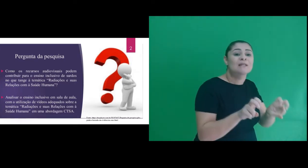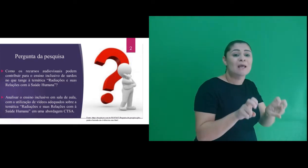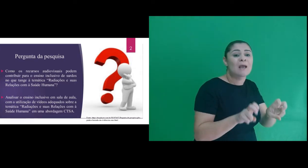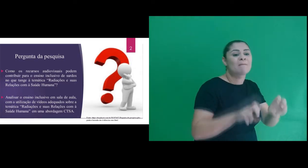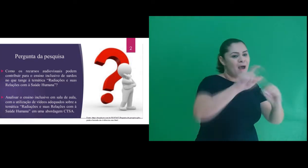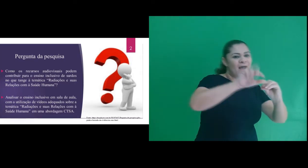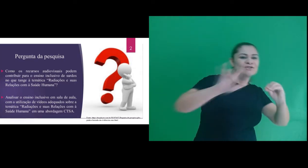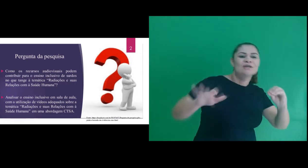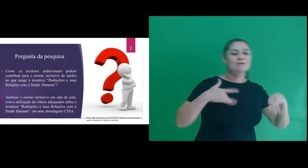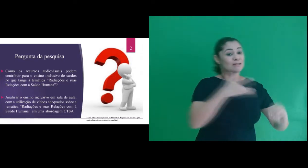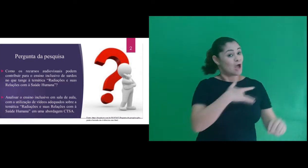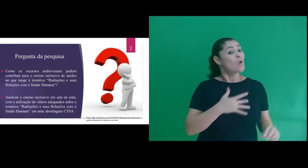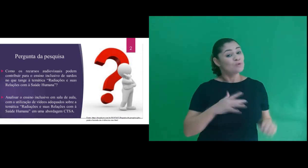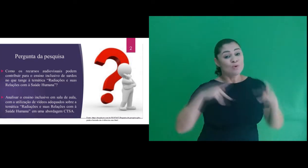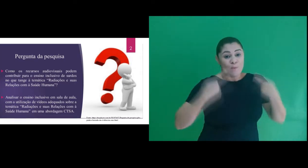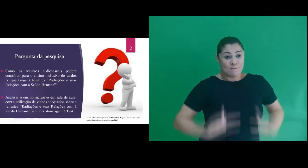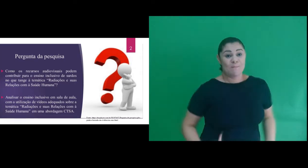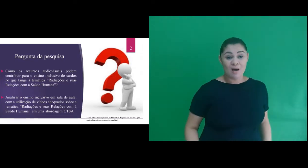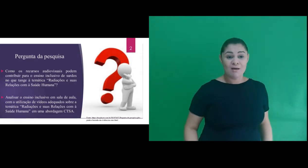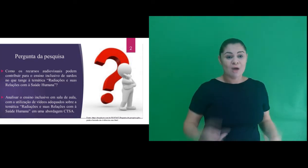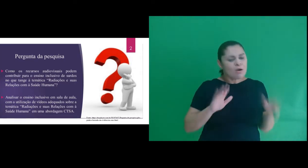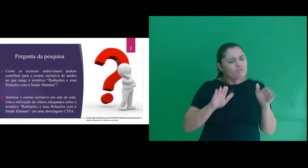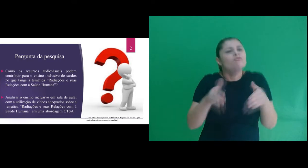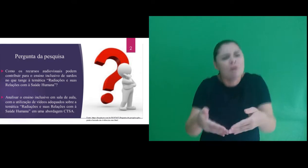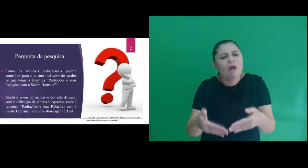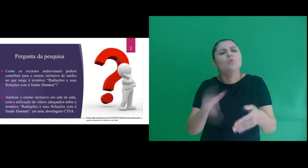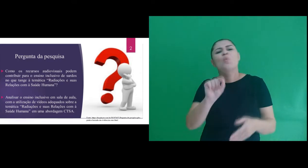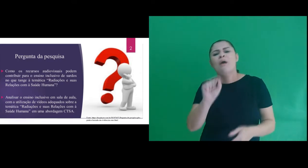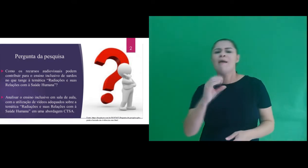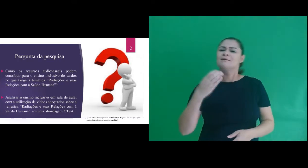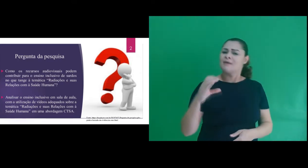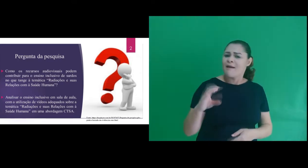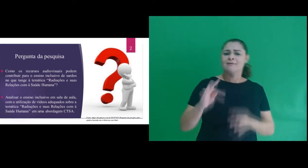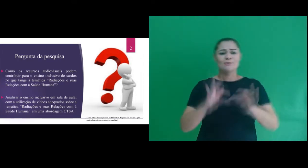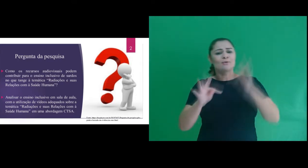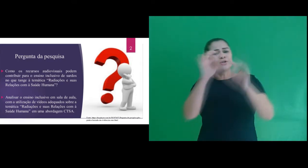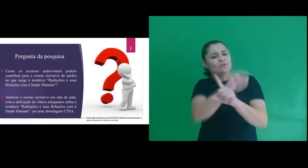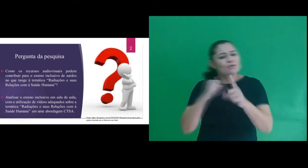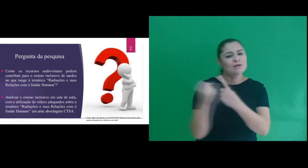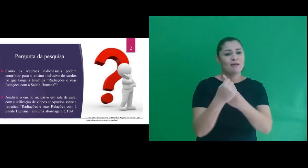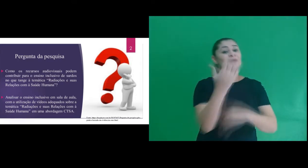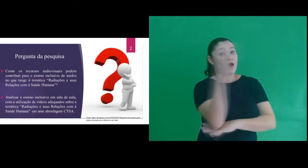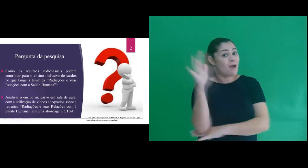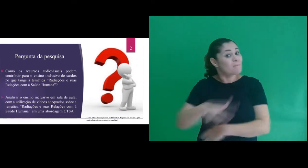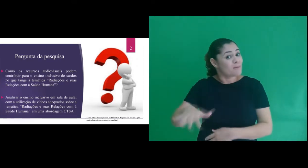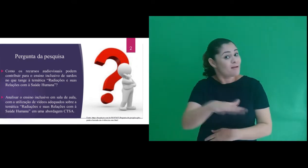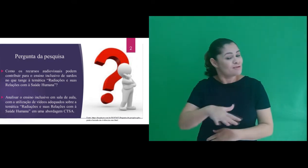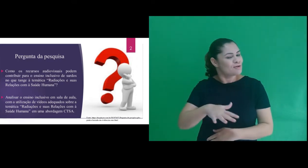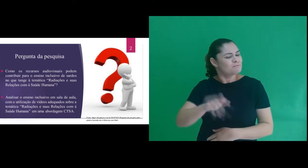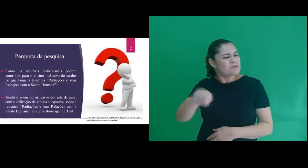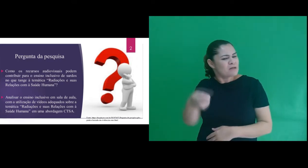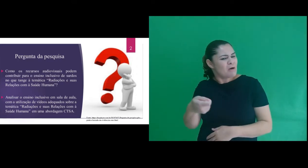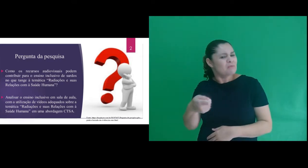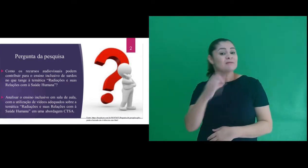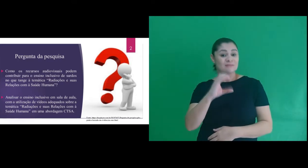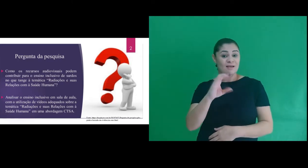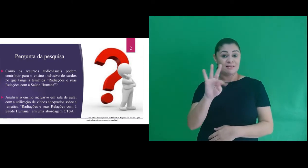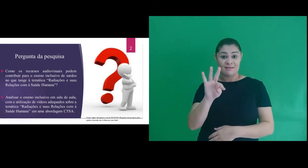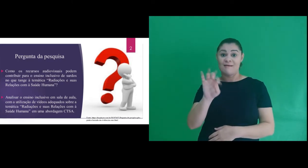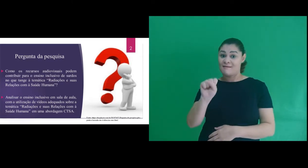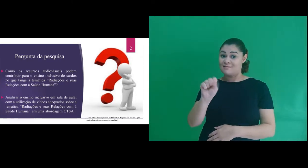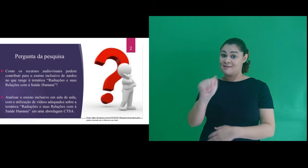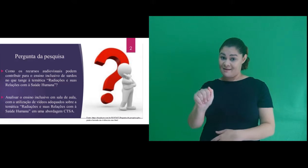e suas relações com a saúde humana” numa abordagem Ciência Tecnologia Sociedade Ambiente, sinal CTSA.